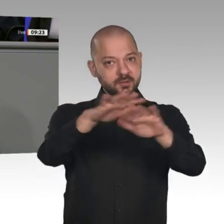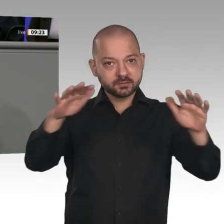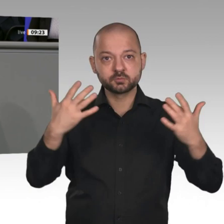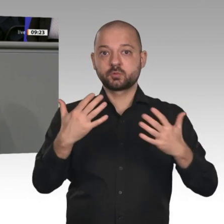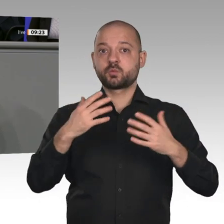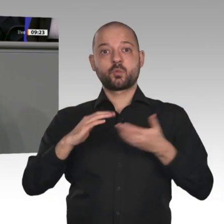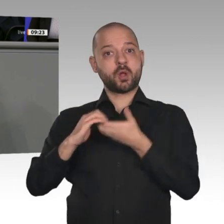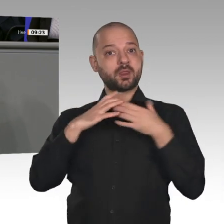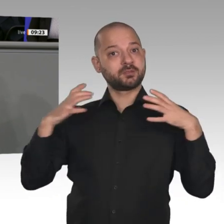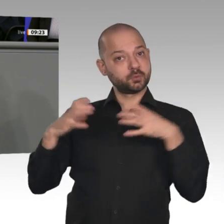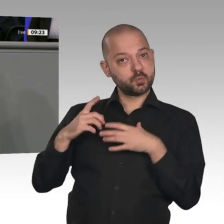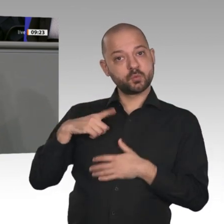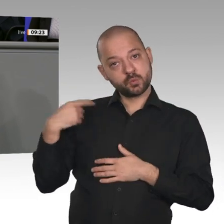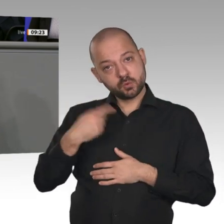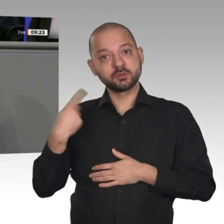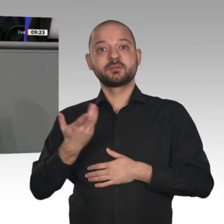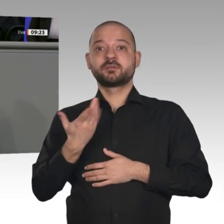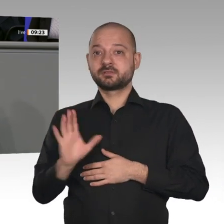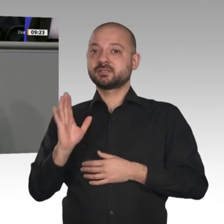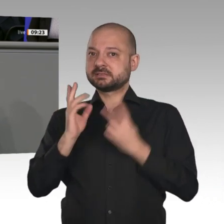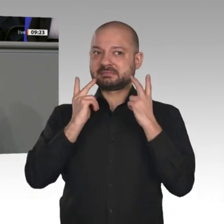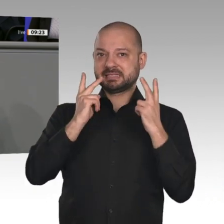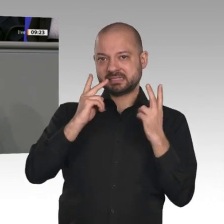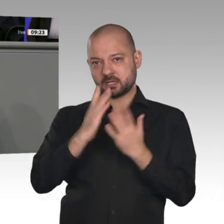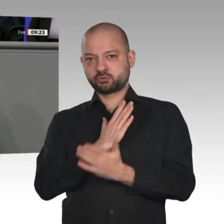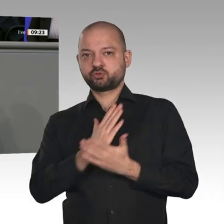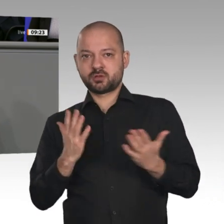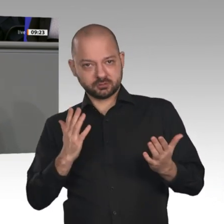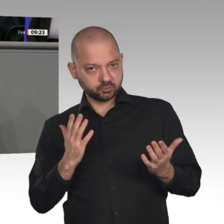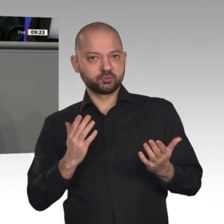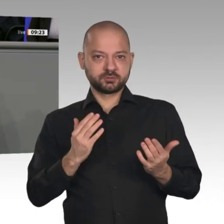umsetzen, so die Konjunktur stabilisieren, Unternehmen und Bürgern Verlässlichkeit